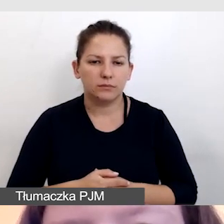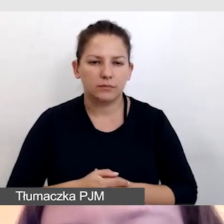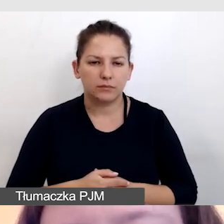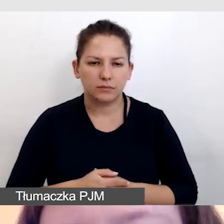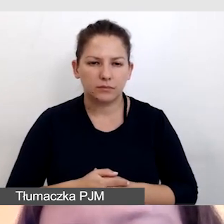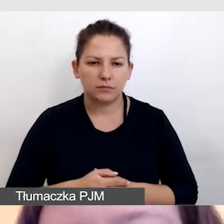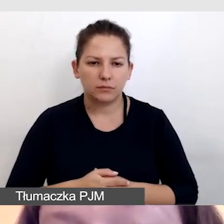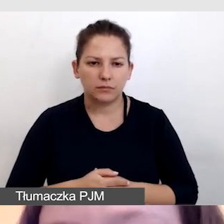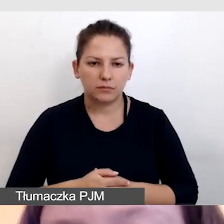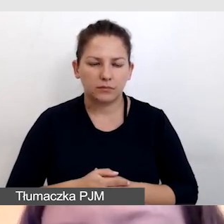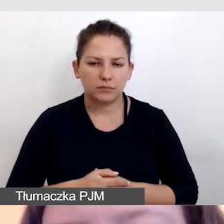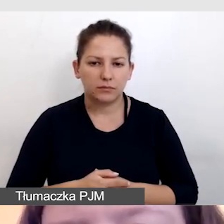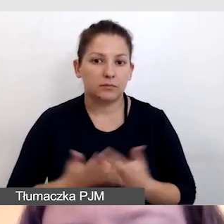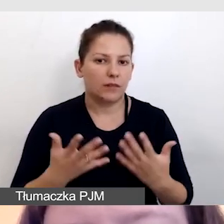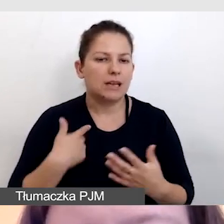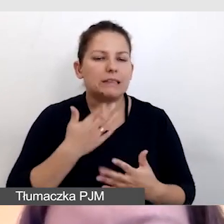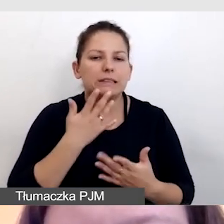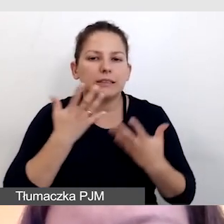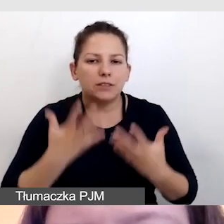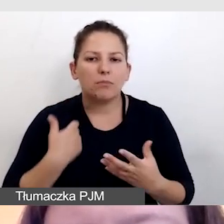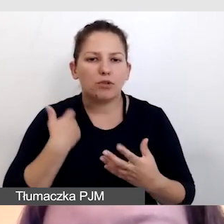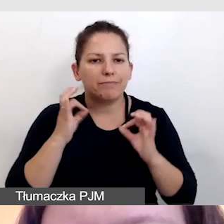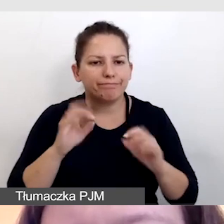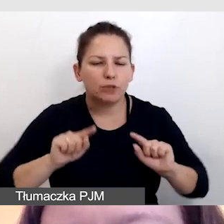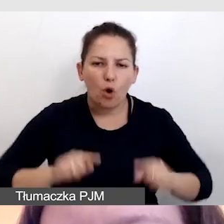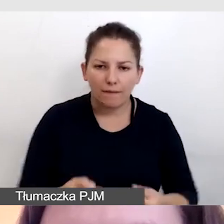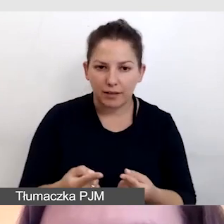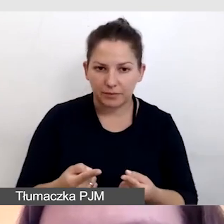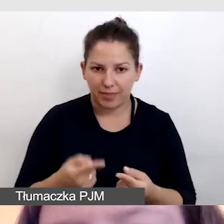a chcieliśmy, żeby było to dobrze zorganizowane na żywo.